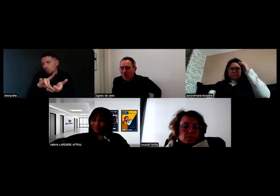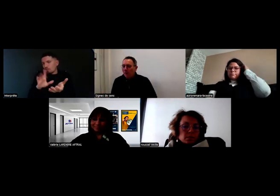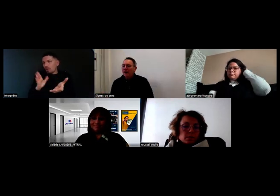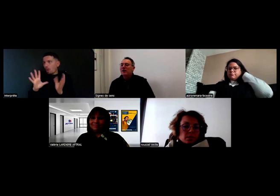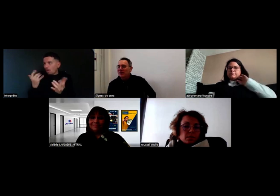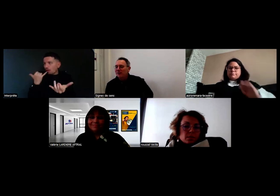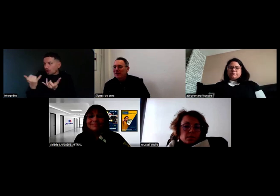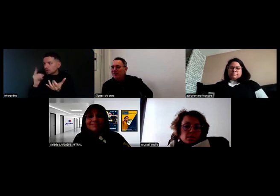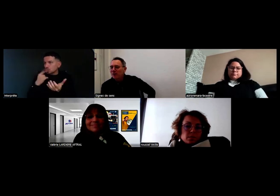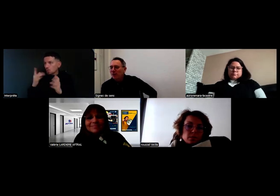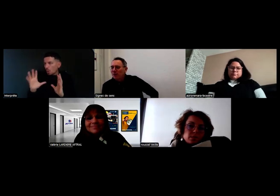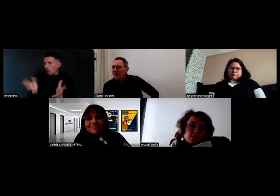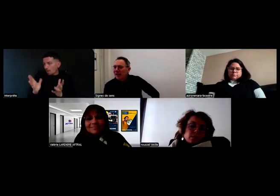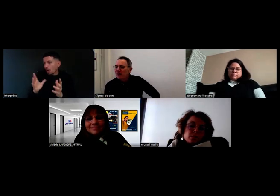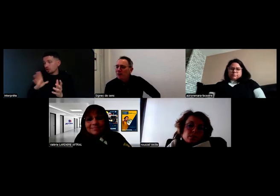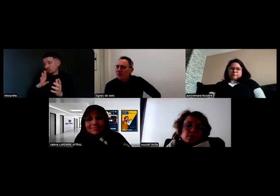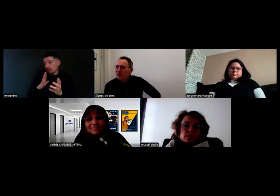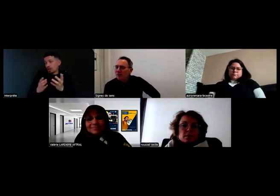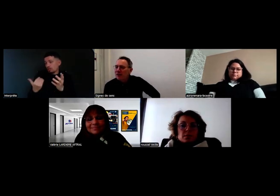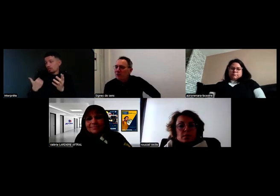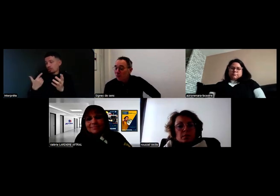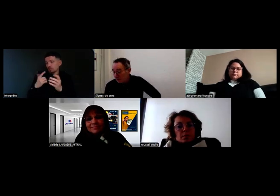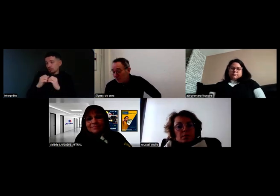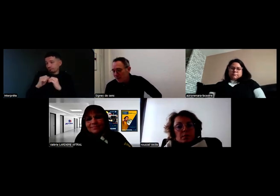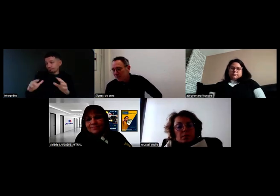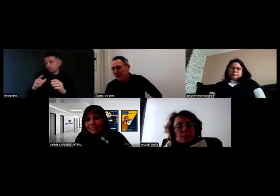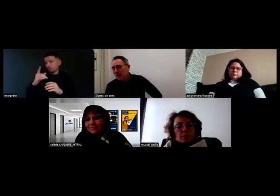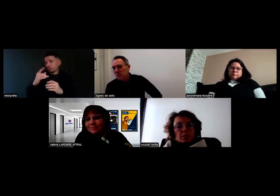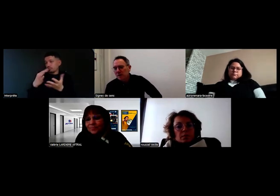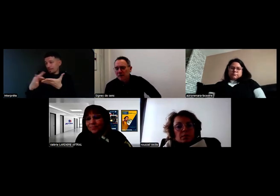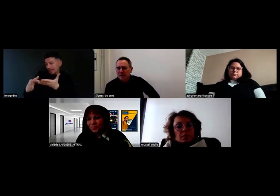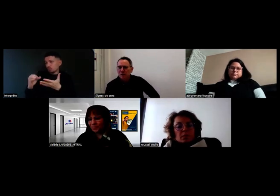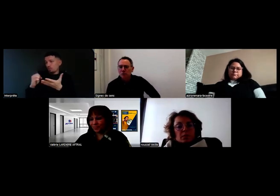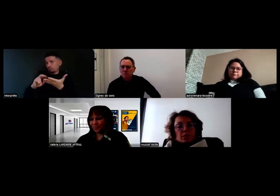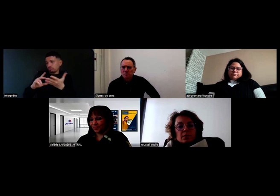comment on peut parler au téléphone avec une personne sourde, mais c'est possible.